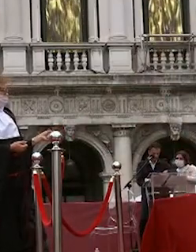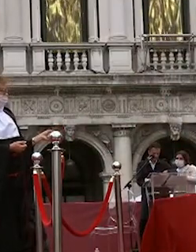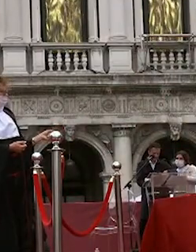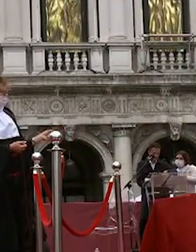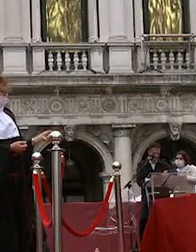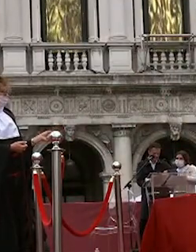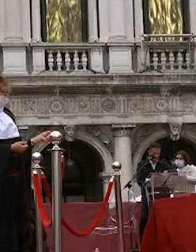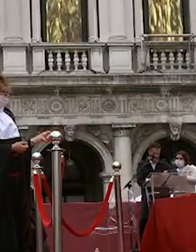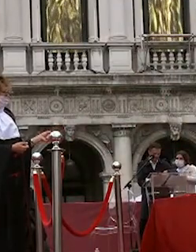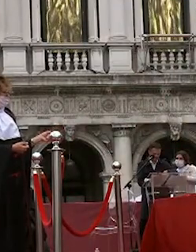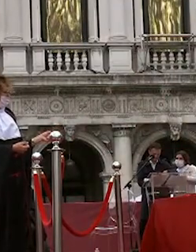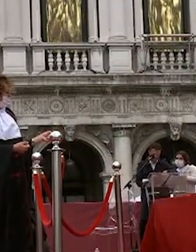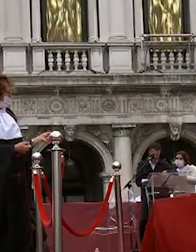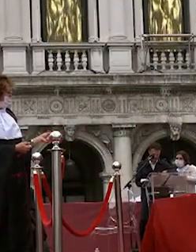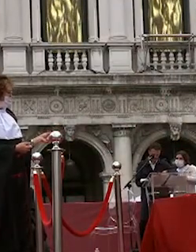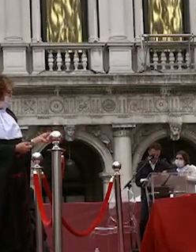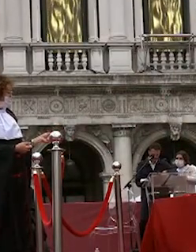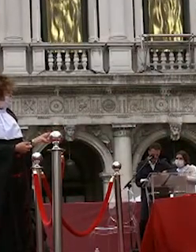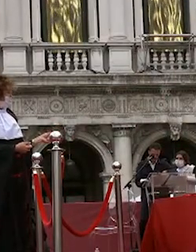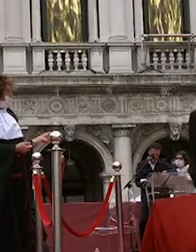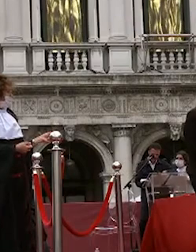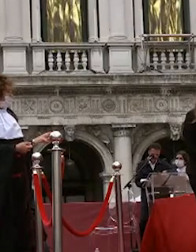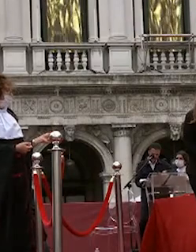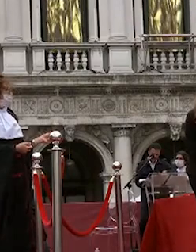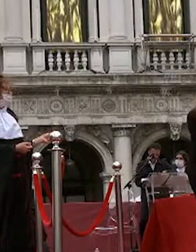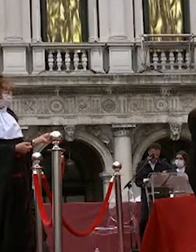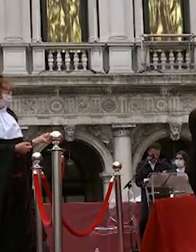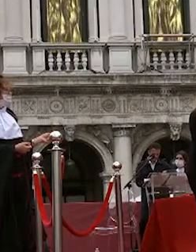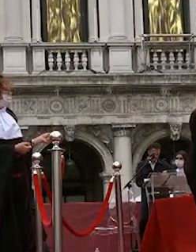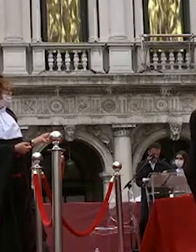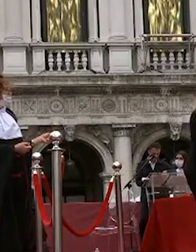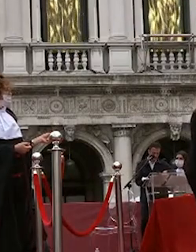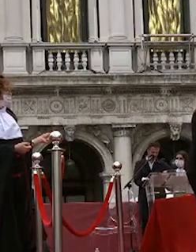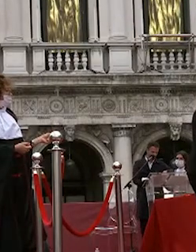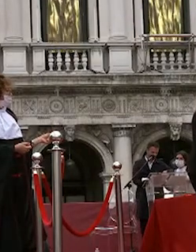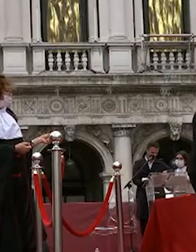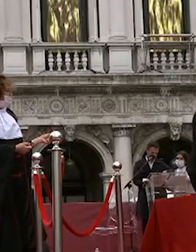nicolas pietro martignon emily zen